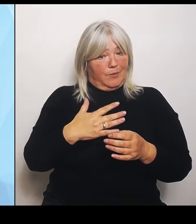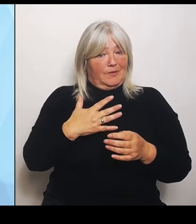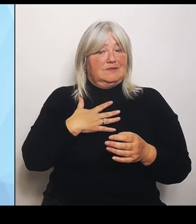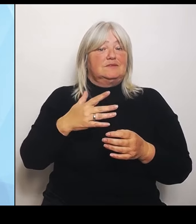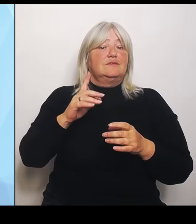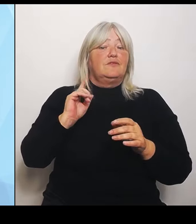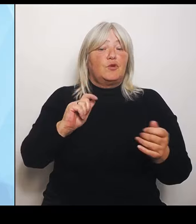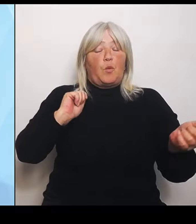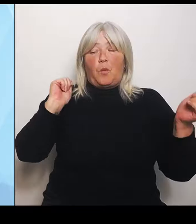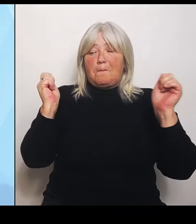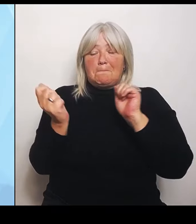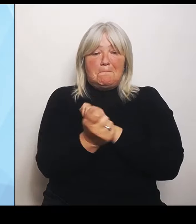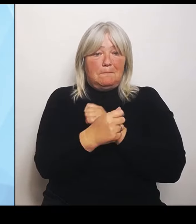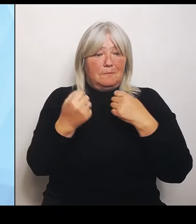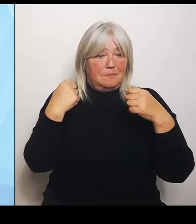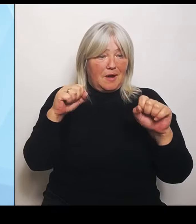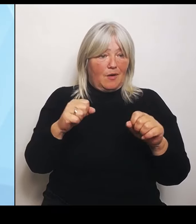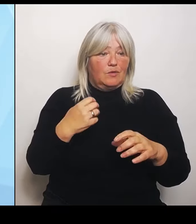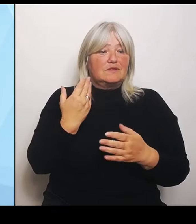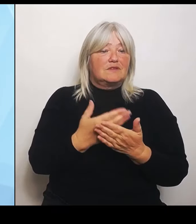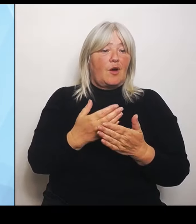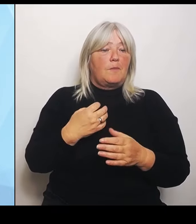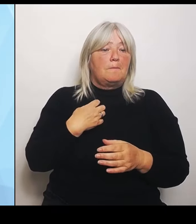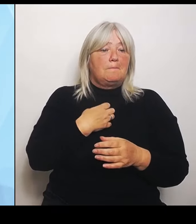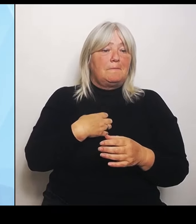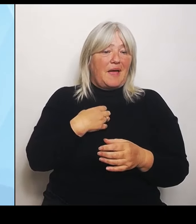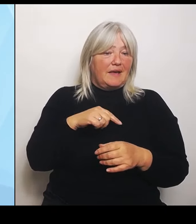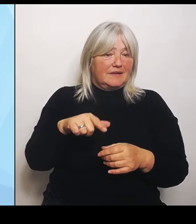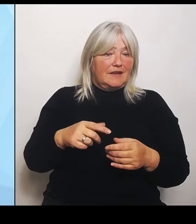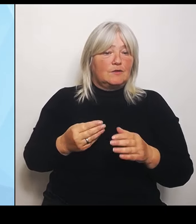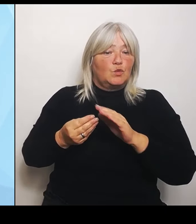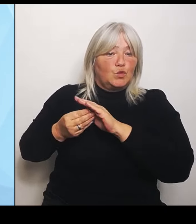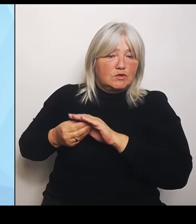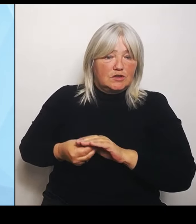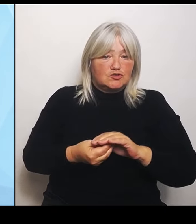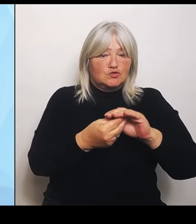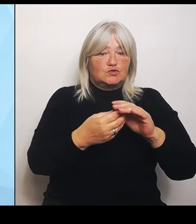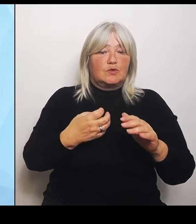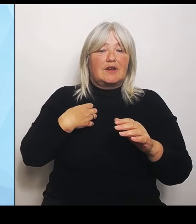weiter aus. Wir stärken die Krankenhauslandschaft in Bayern und geben vor allem Stabilität und